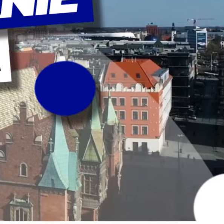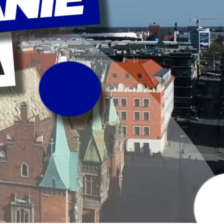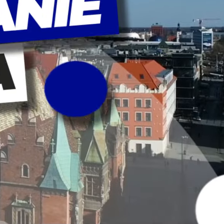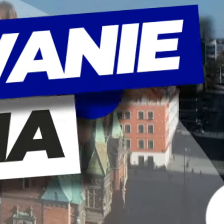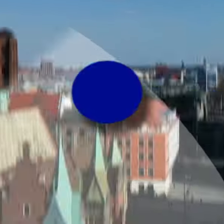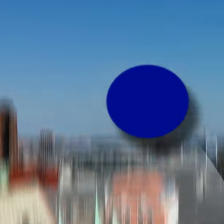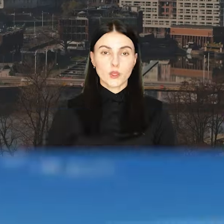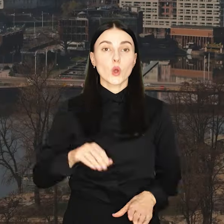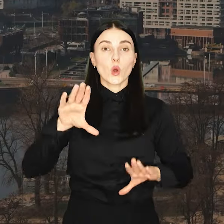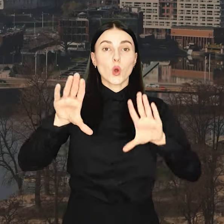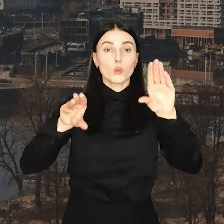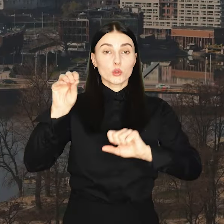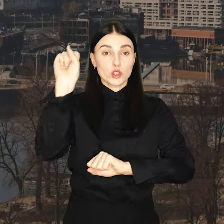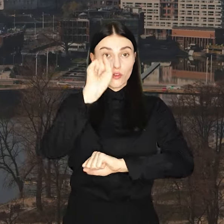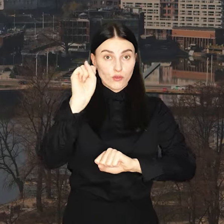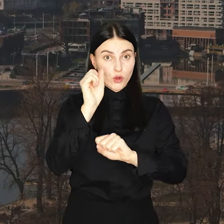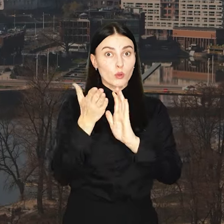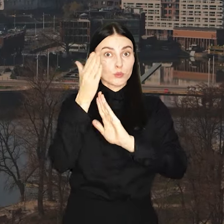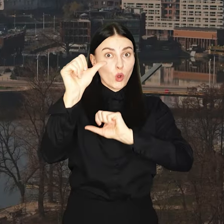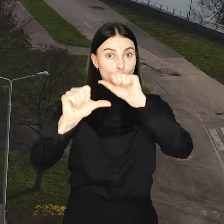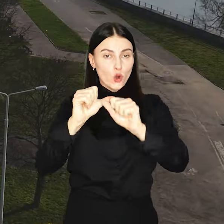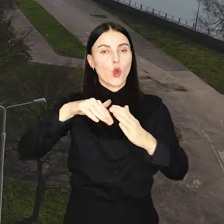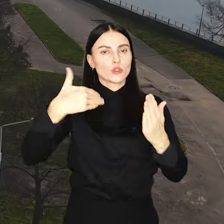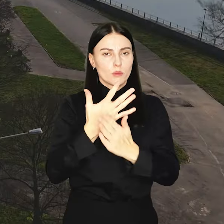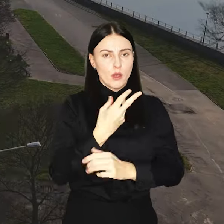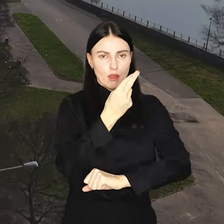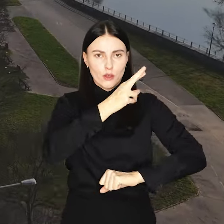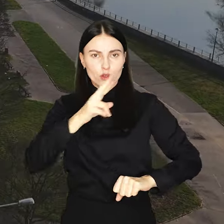Budżet Wrocławia na przyszły rok znów rekordowy. Przekroczył